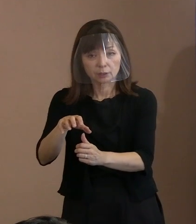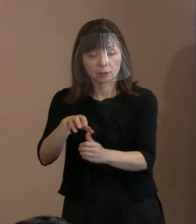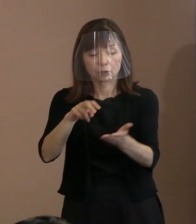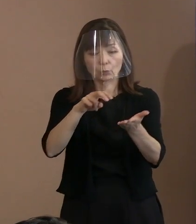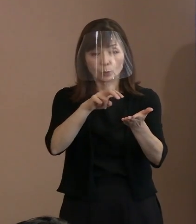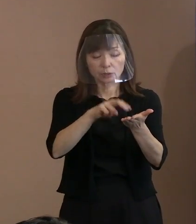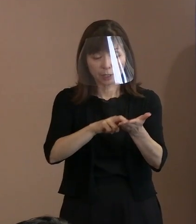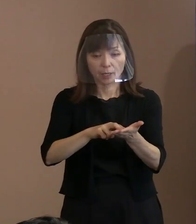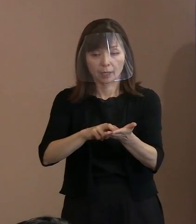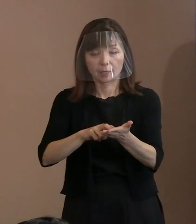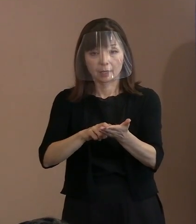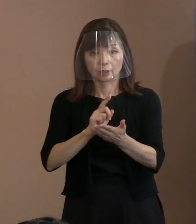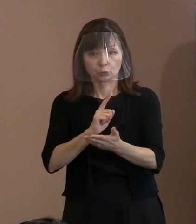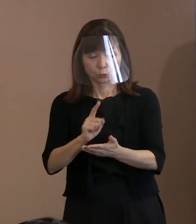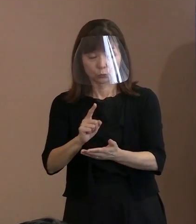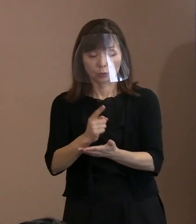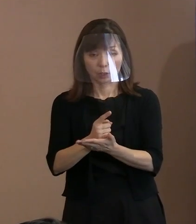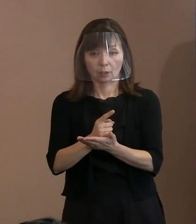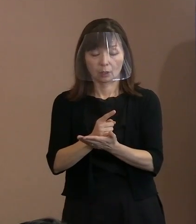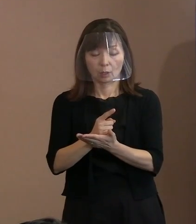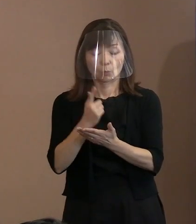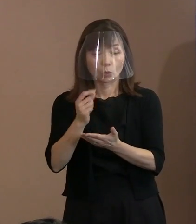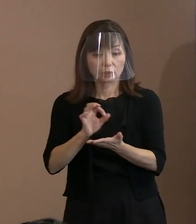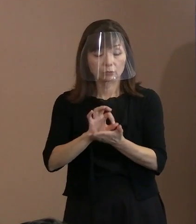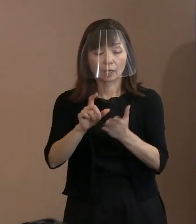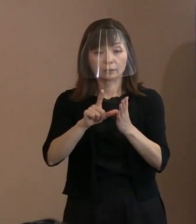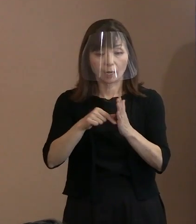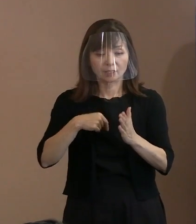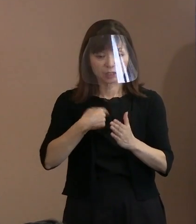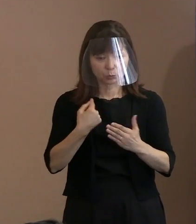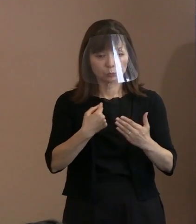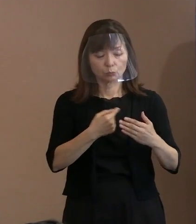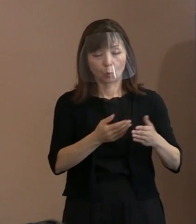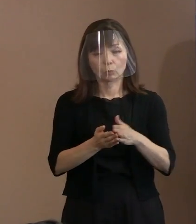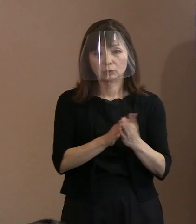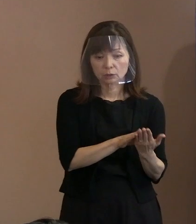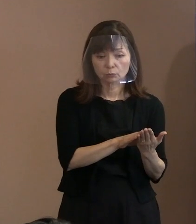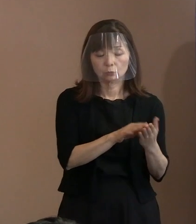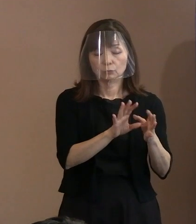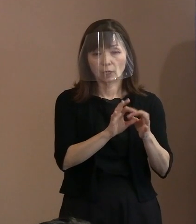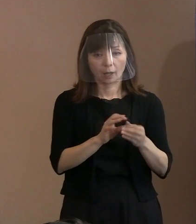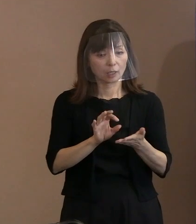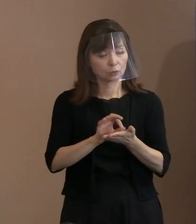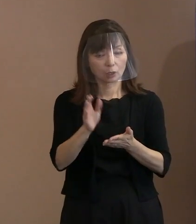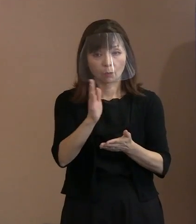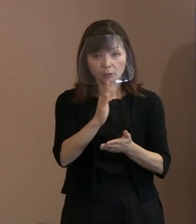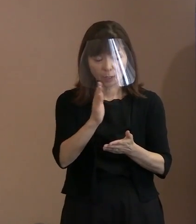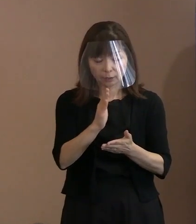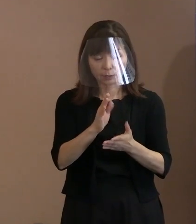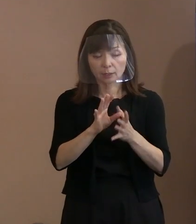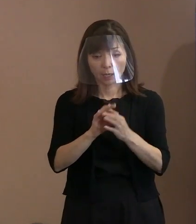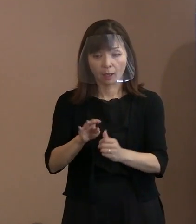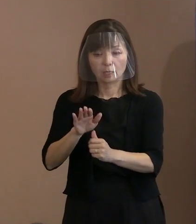使えば自分も滅ぶから使わない というはずだということで抑止力は 有効だといわれていたはずなんですけれども､